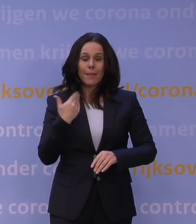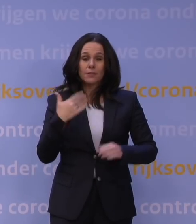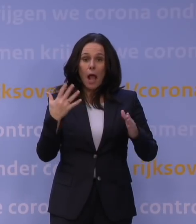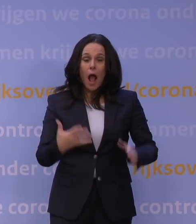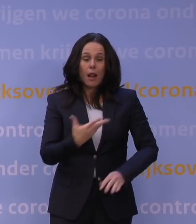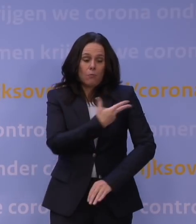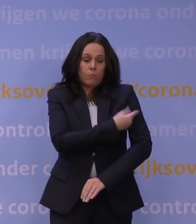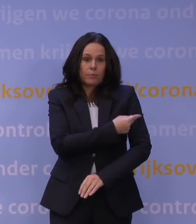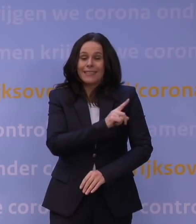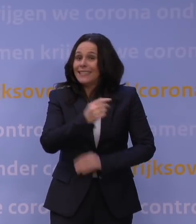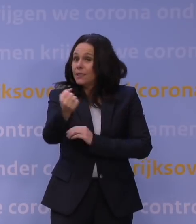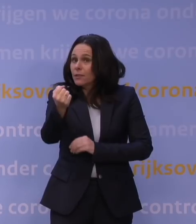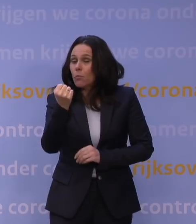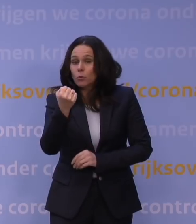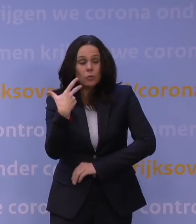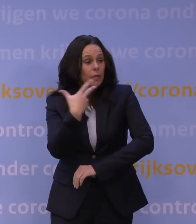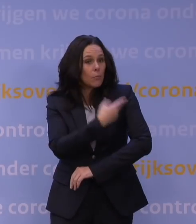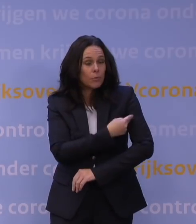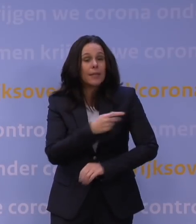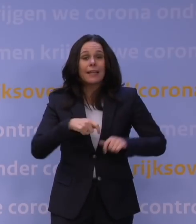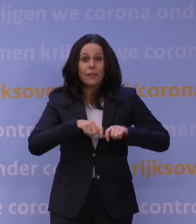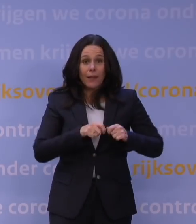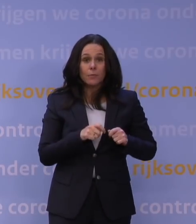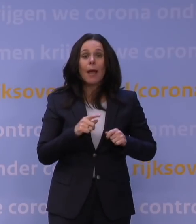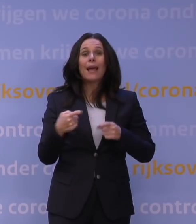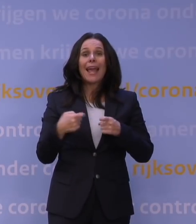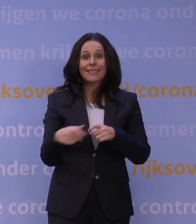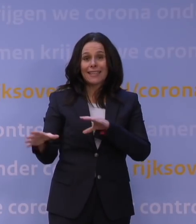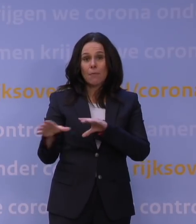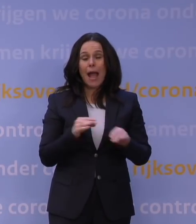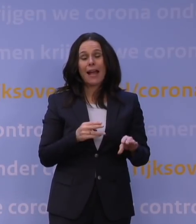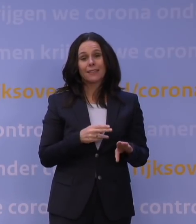als ze niet geboosterd zijn, je moet gewoon extra maatregelen nemen om dat contact tussen mensen te beperken.